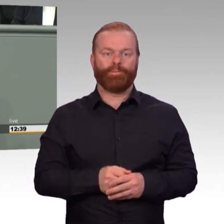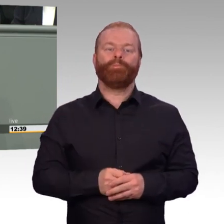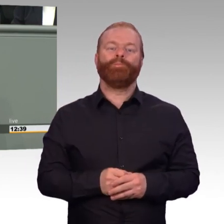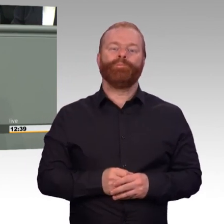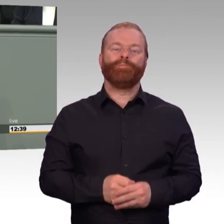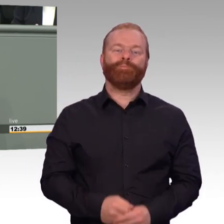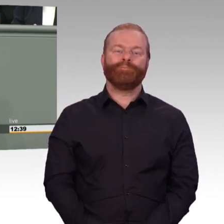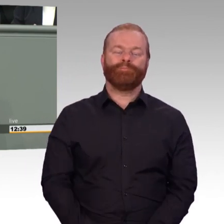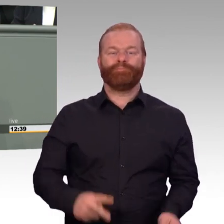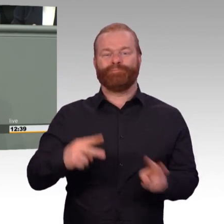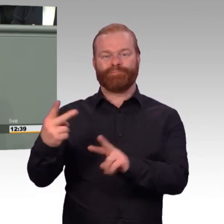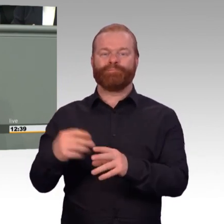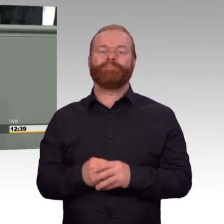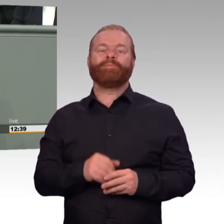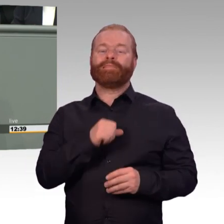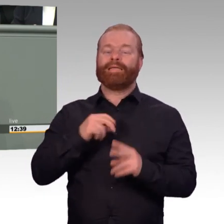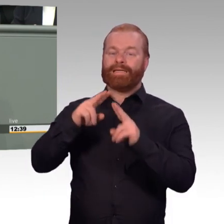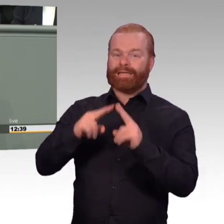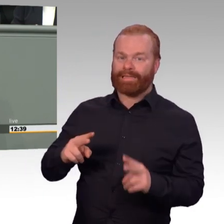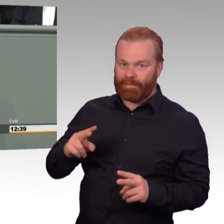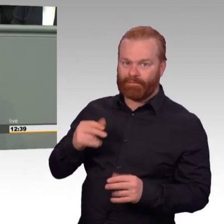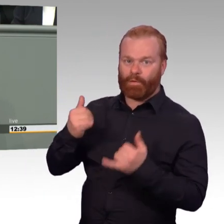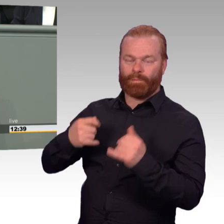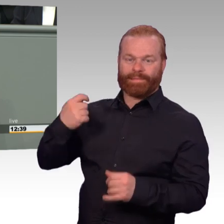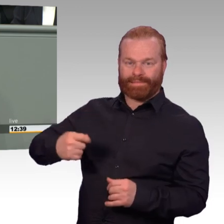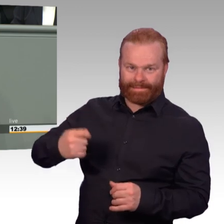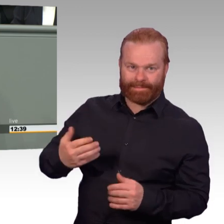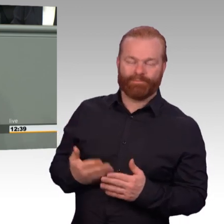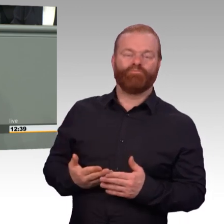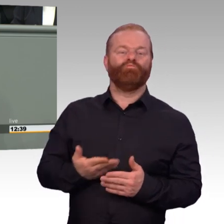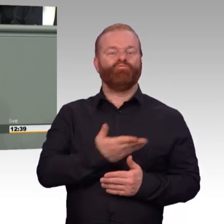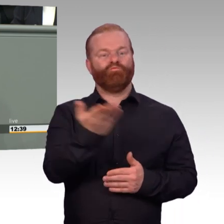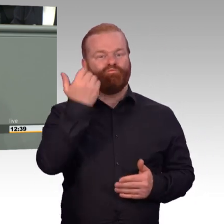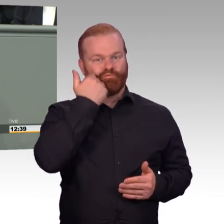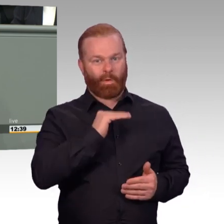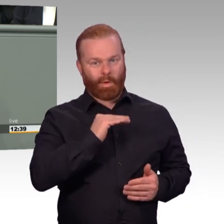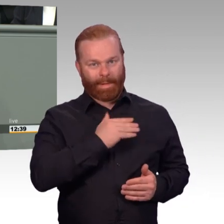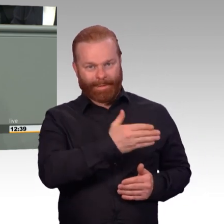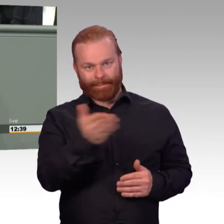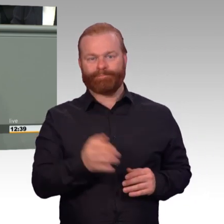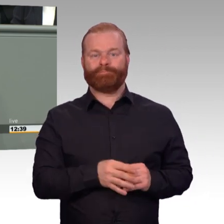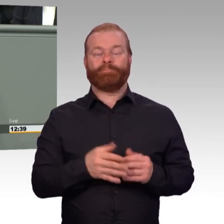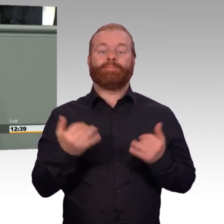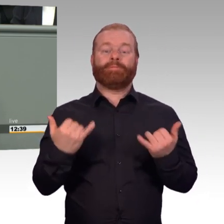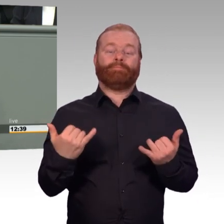und rund 53.000 Berufssoldatinnen und -soldaten garantieren derzeit die Sicherheit unseres Landes nach außen.